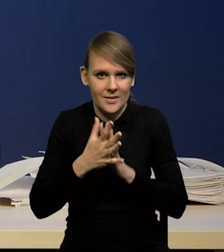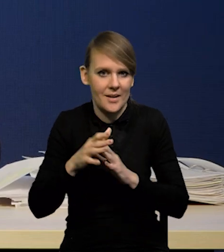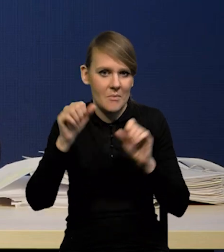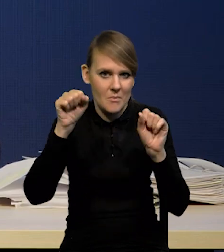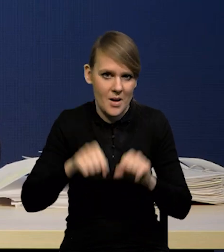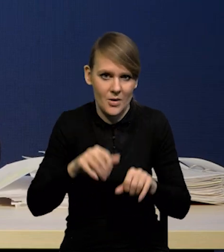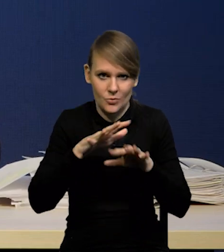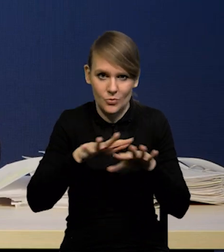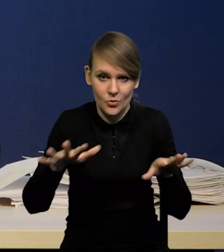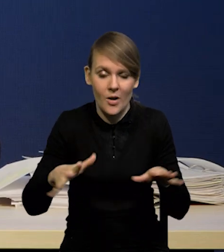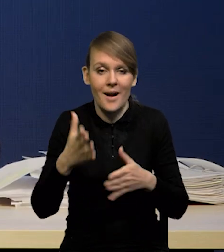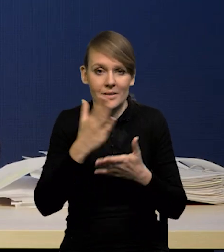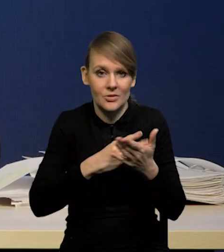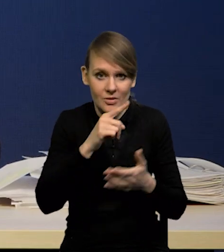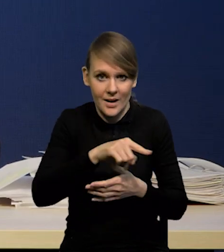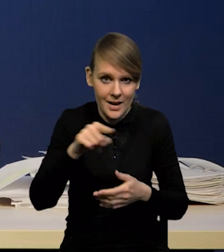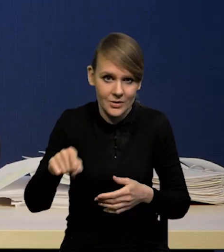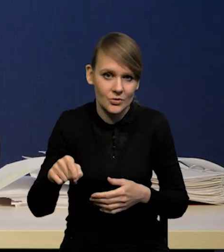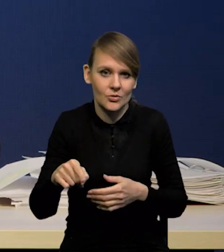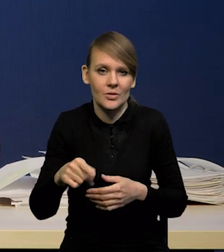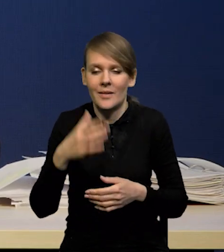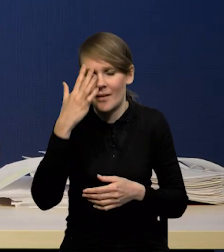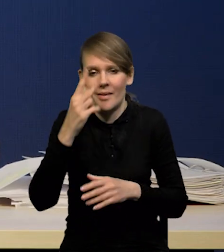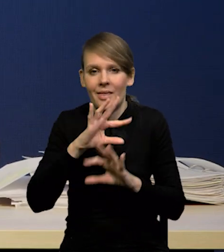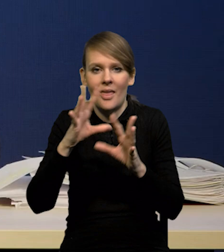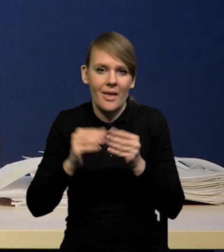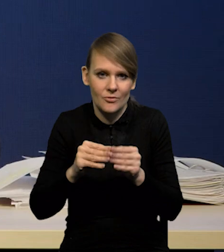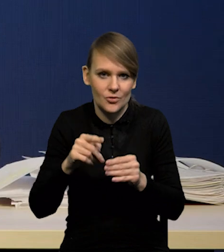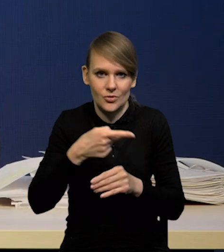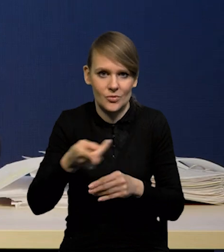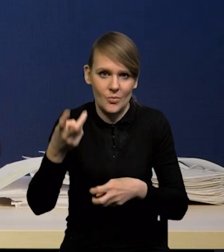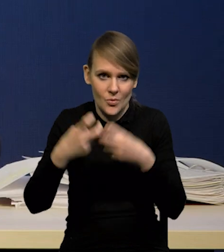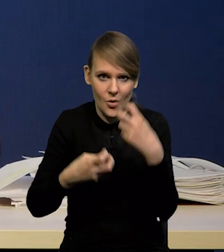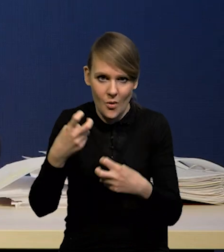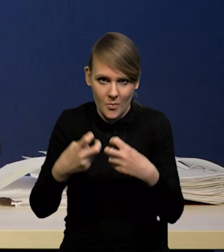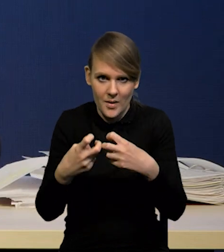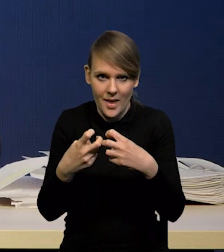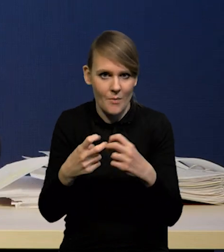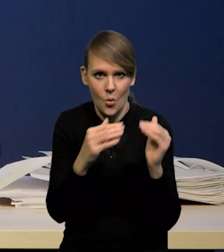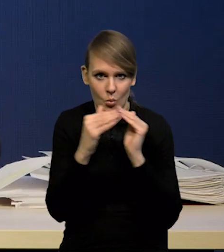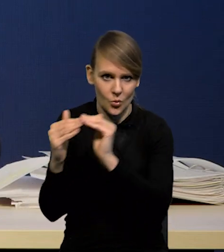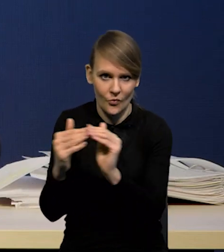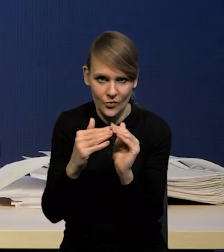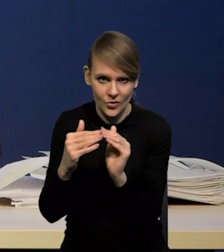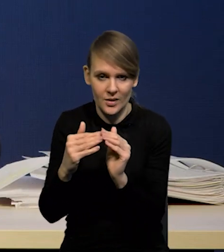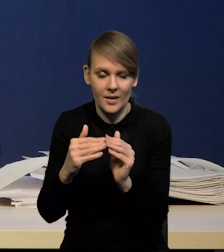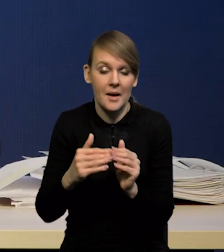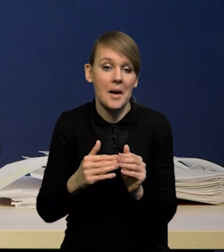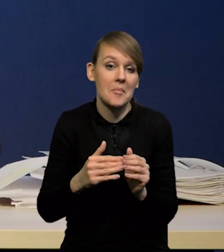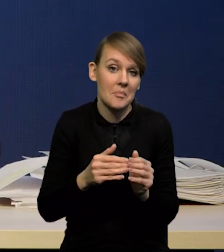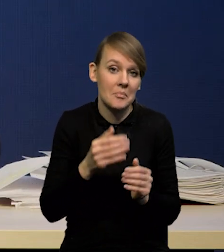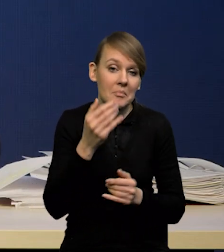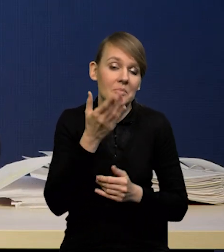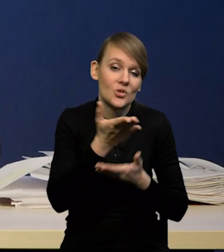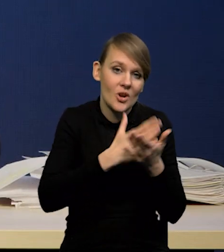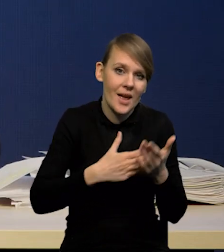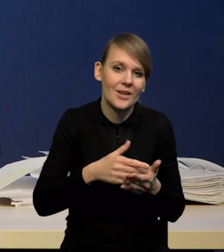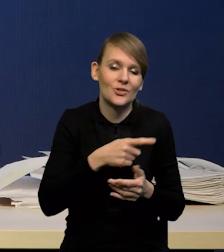jeżeli część z nich, bo przecież nie wszystkie, są dotknięte tą plagą w równym stopniu, jeżeli część z nich będzie w lepszej pozycji